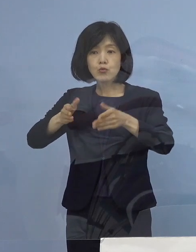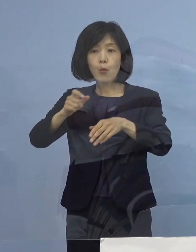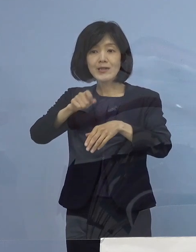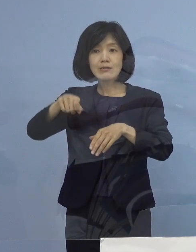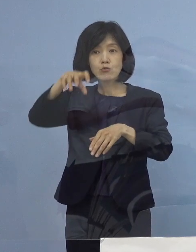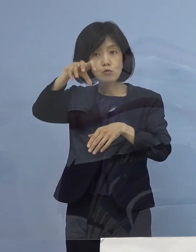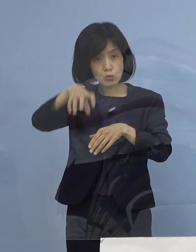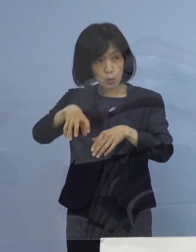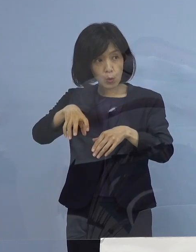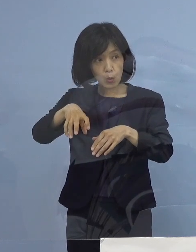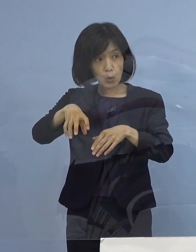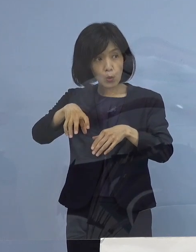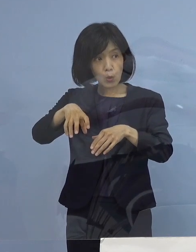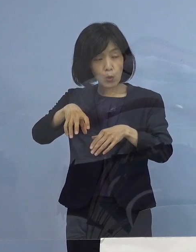（知事） ちょっと正式じゃないですね